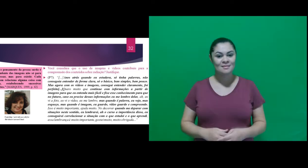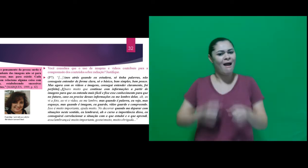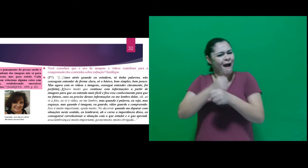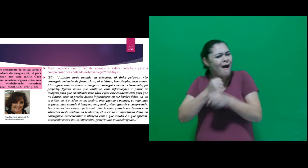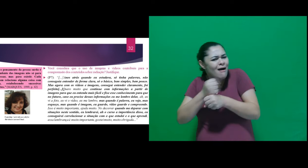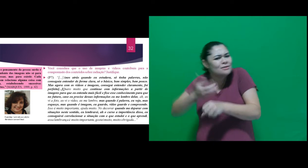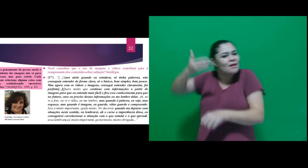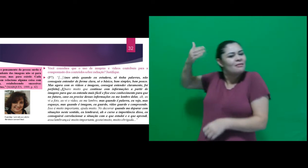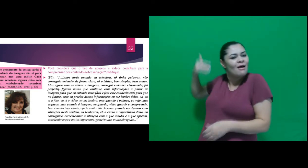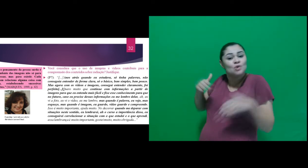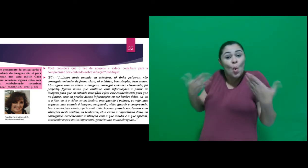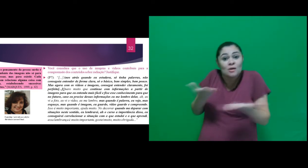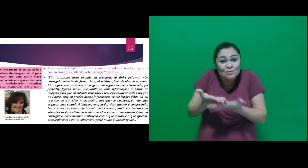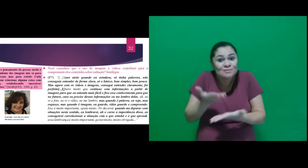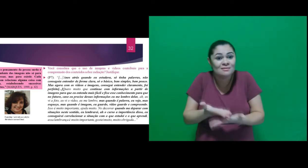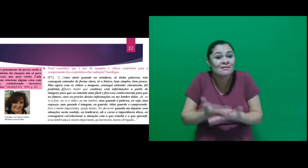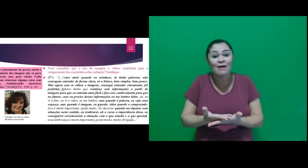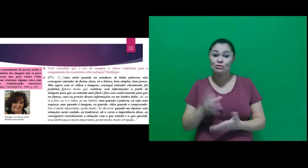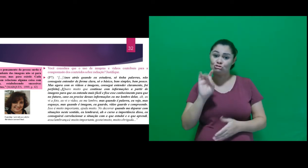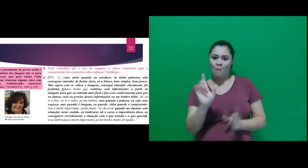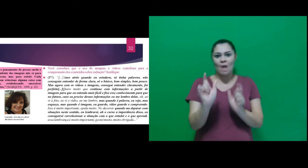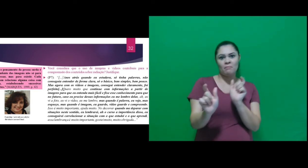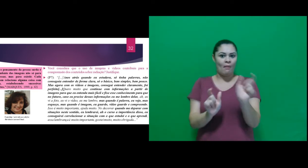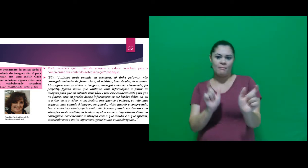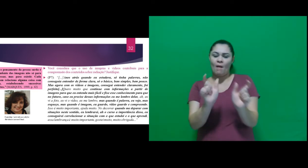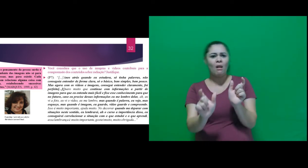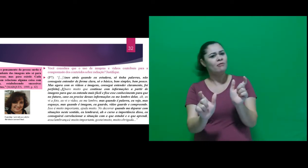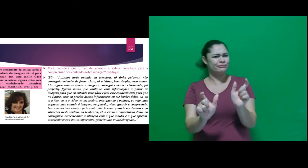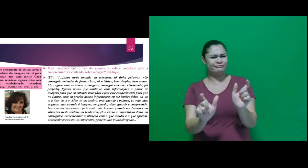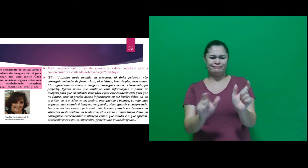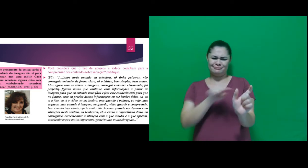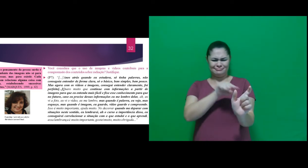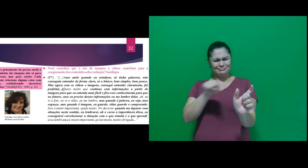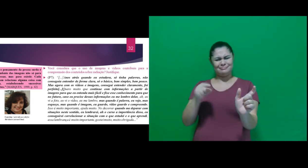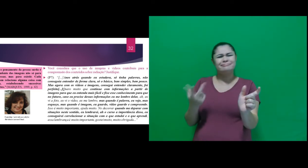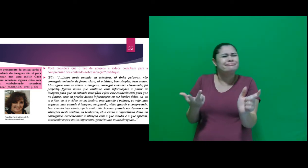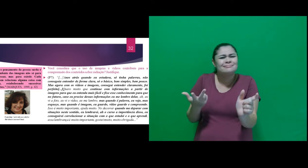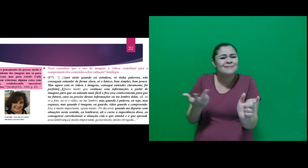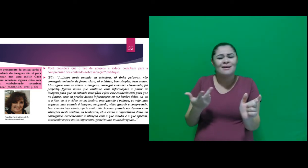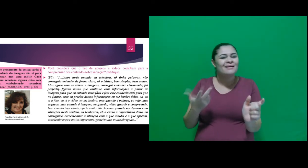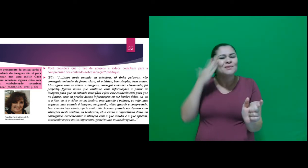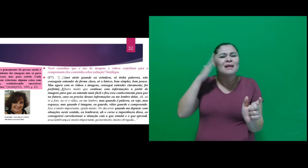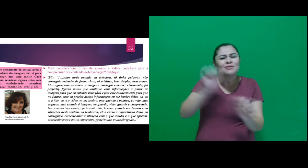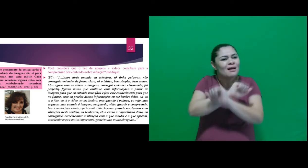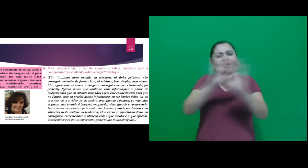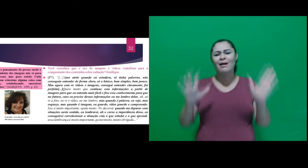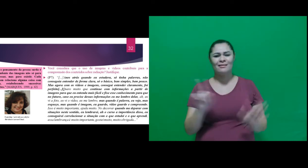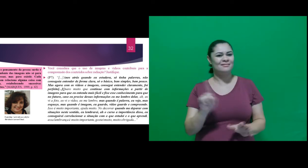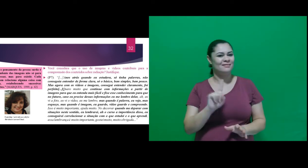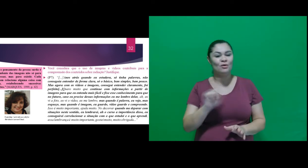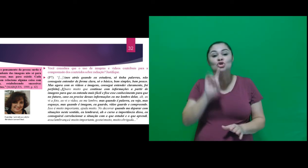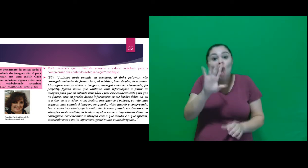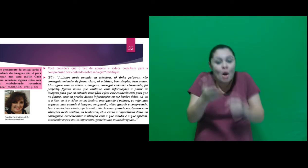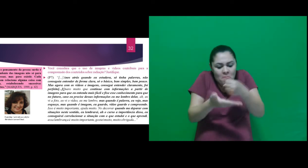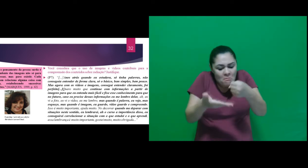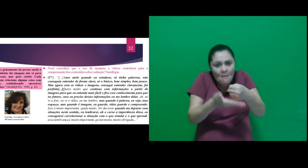atrás quando eu estudava, só tinha palavras, não conseguia entender de forma clara, só o básico,